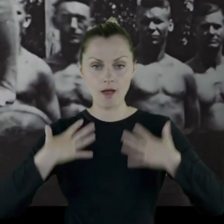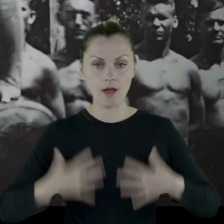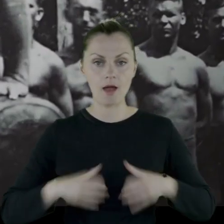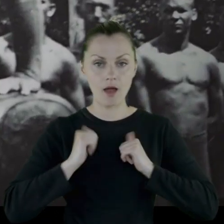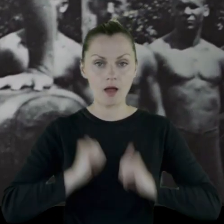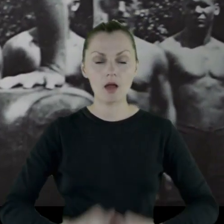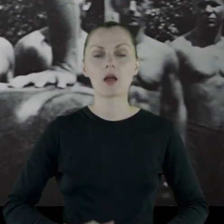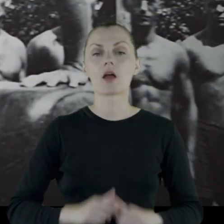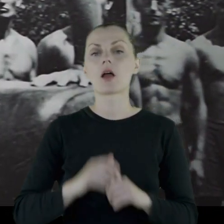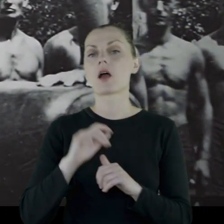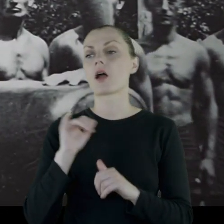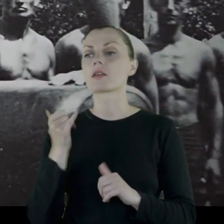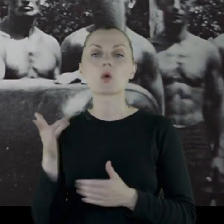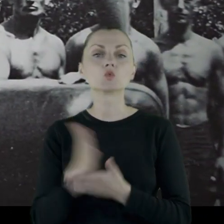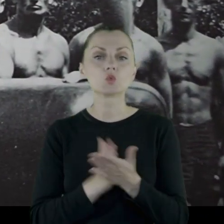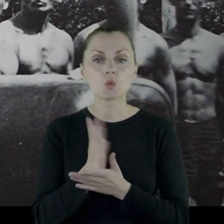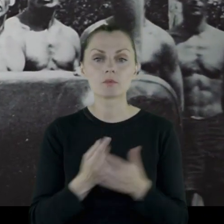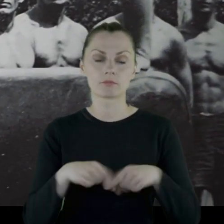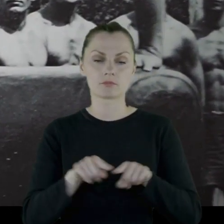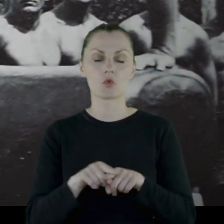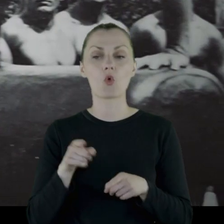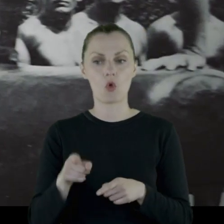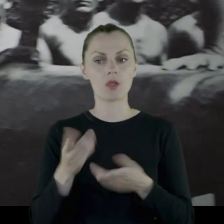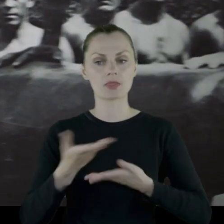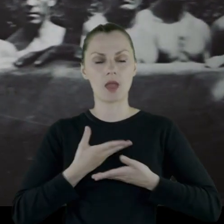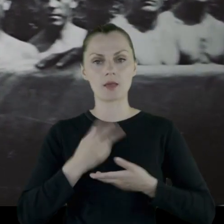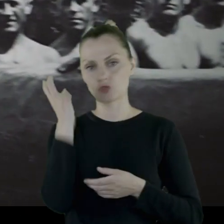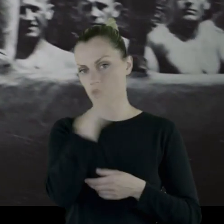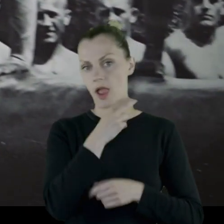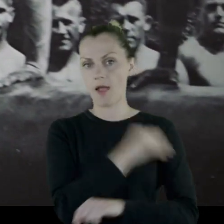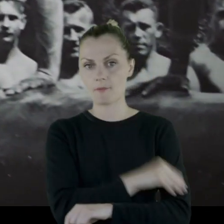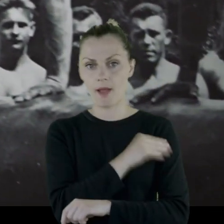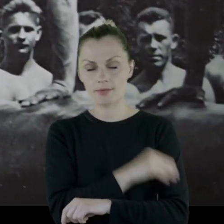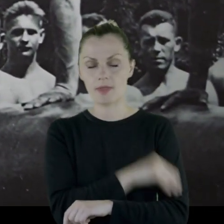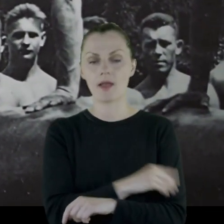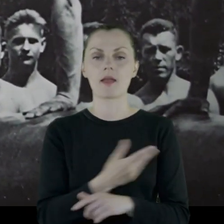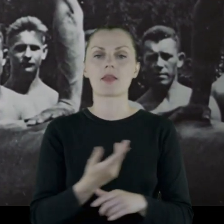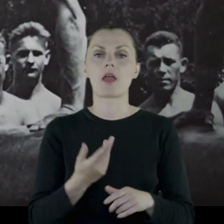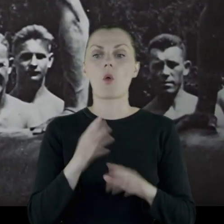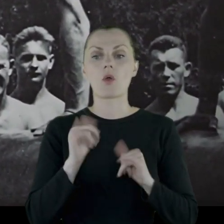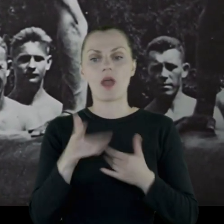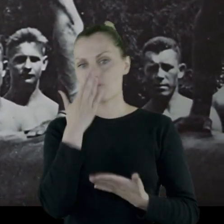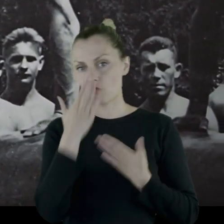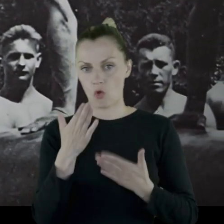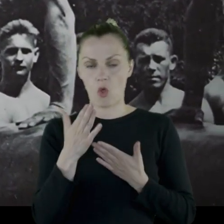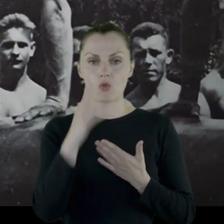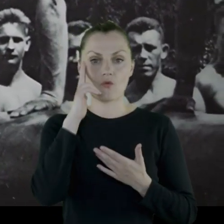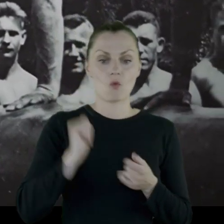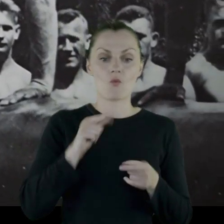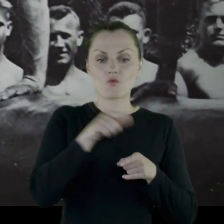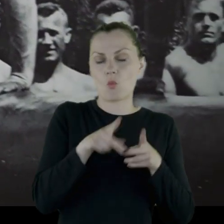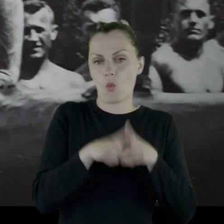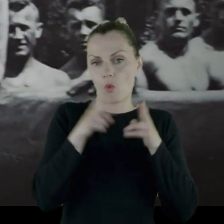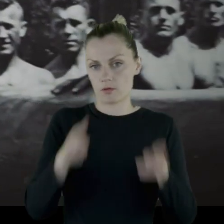jaką służbę pełnił, co daje nam bardzo ciekawy materiał, jeżeli chodzi o funkcjonowanie oddziału w tamtym czasie.